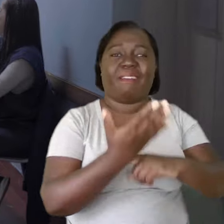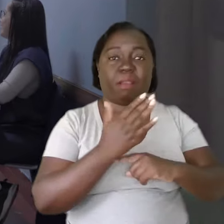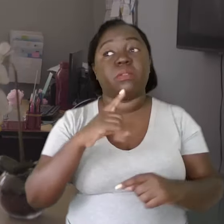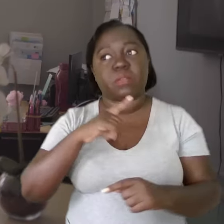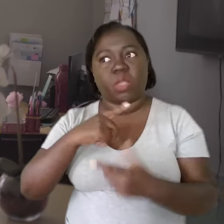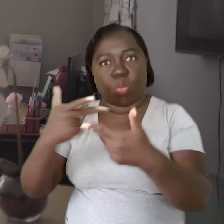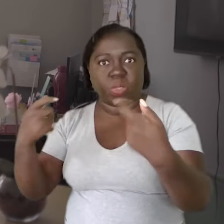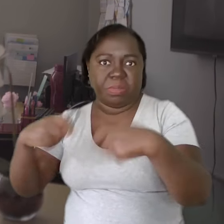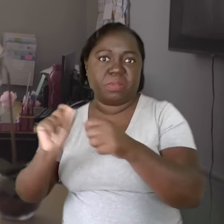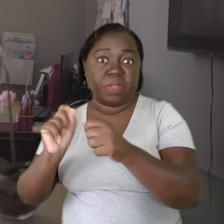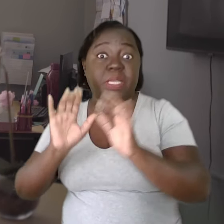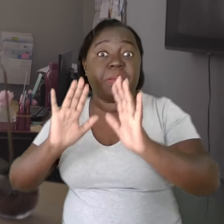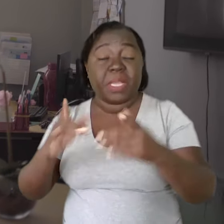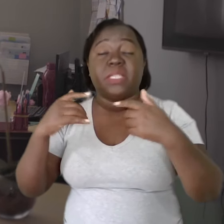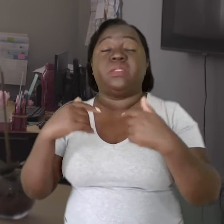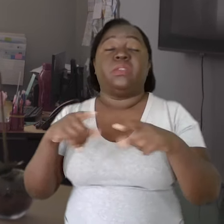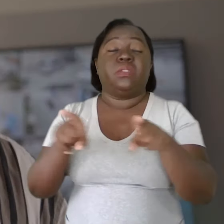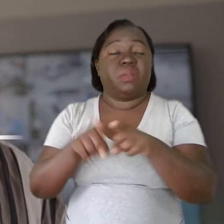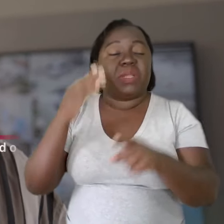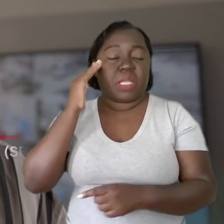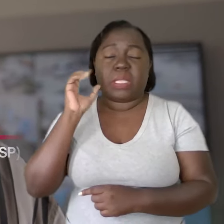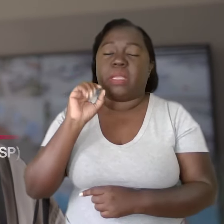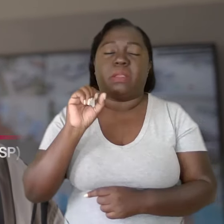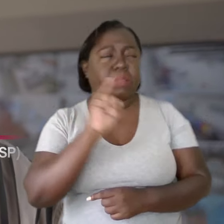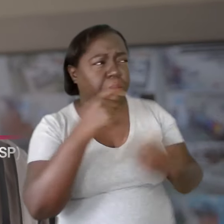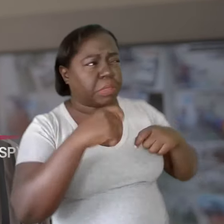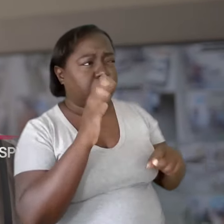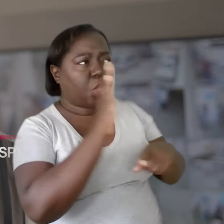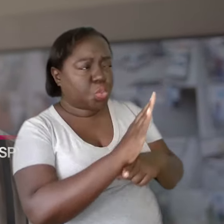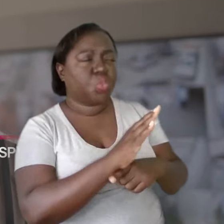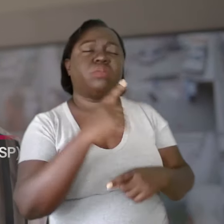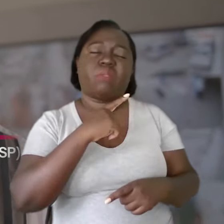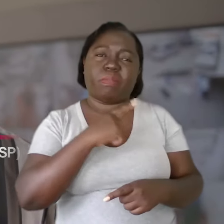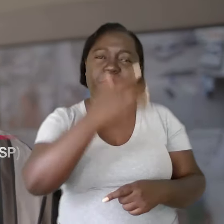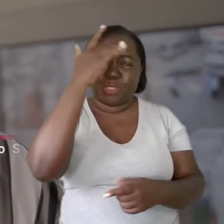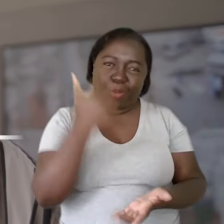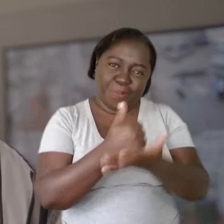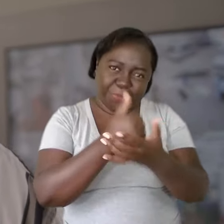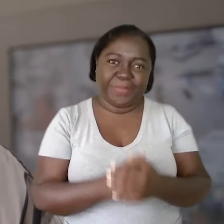Não que não existirão cobranças, mas que compreendam: "Sei que se precisar de ajuda, eu tenho com quem contar."